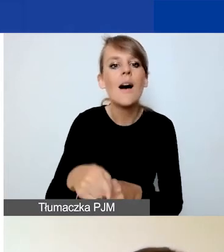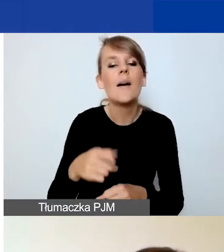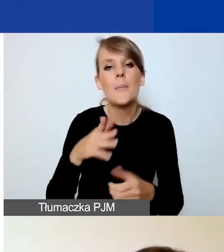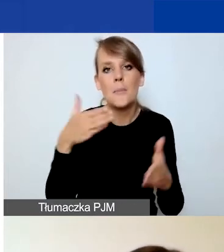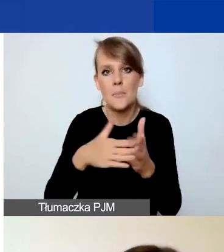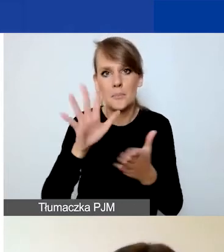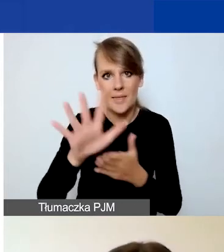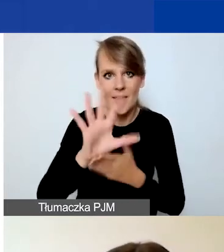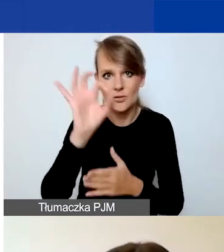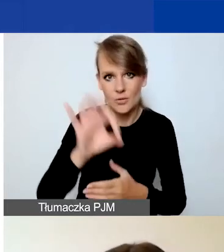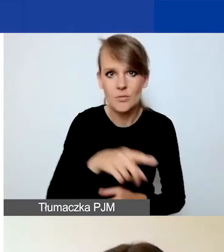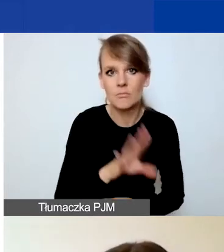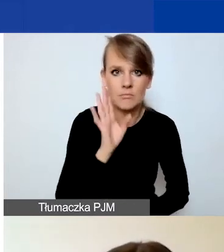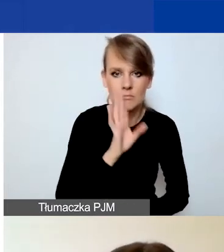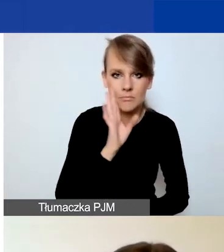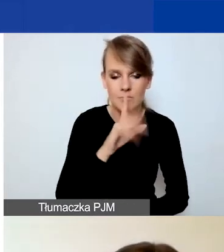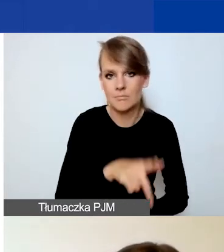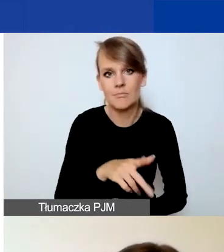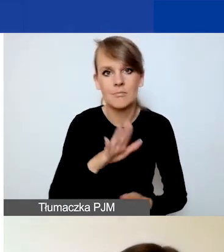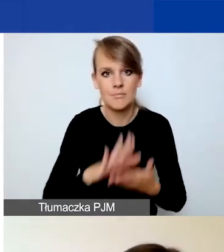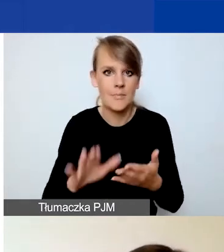I to nie uległo zmianie w stosunku do poprzedniego konkursu.